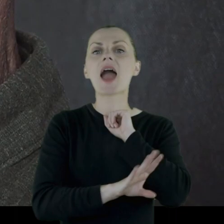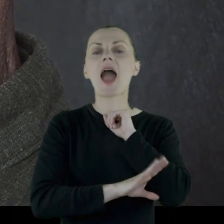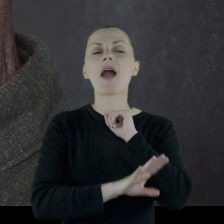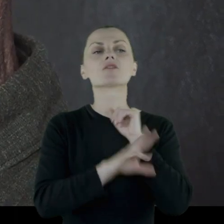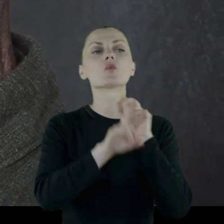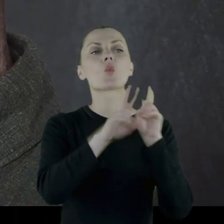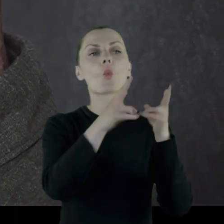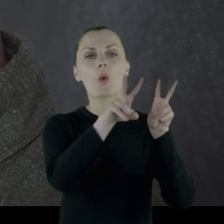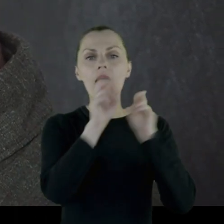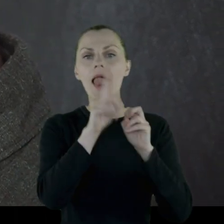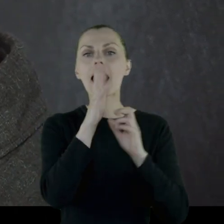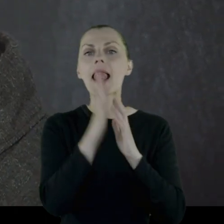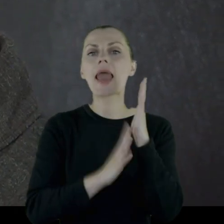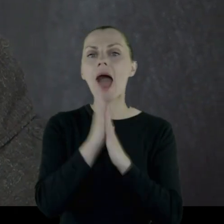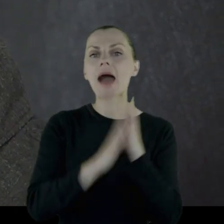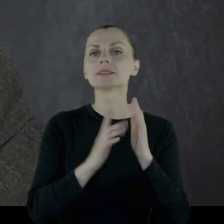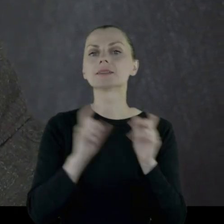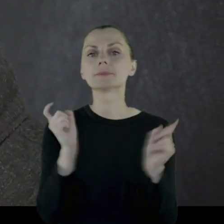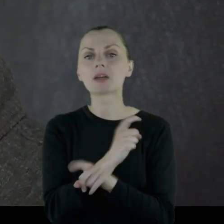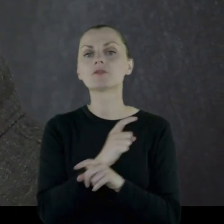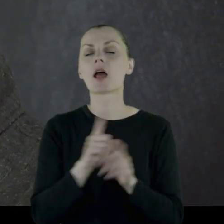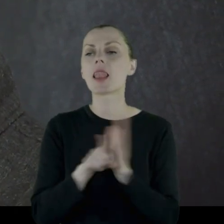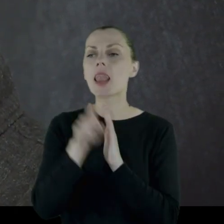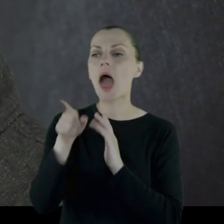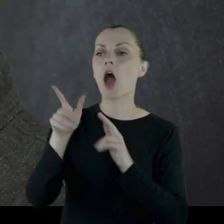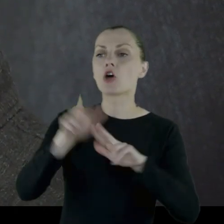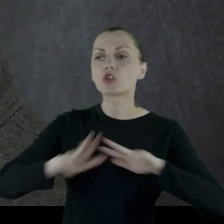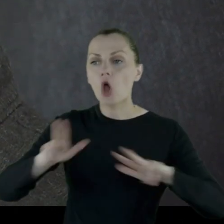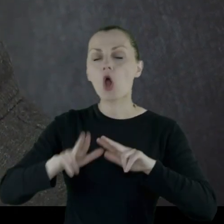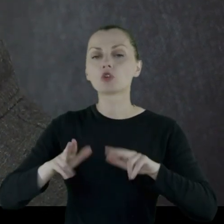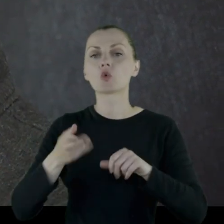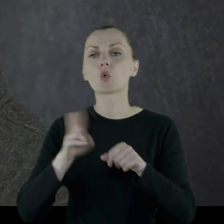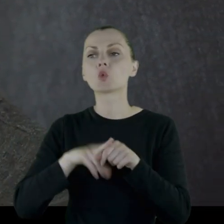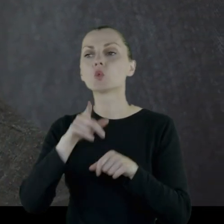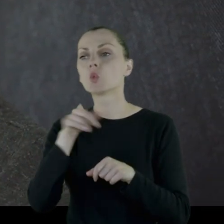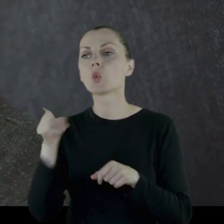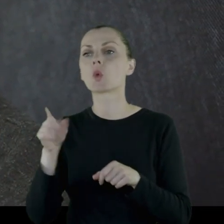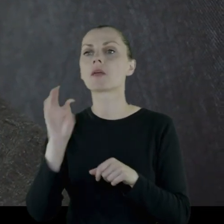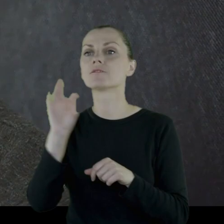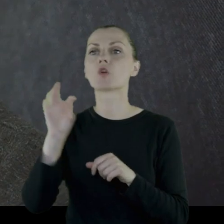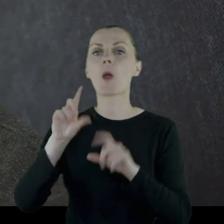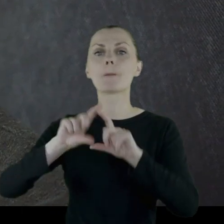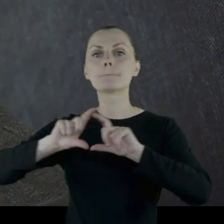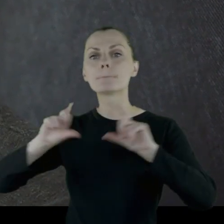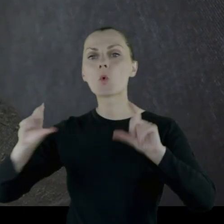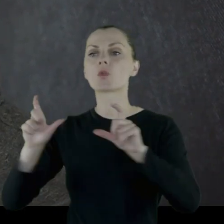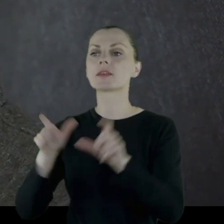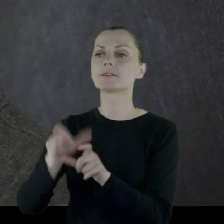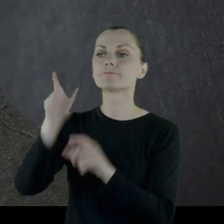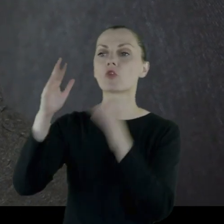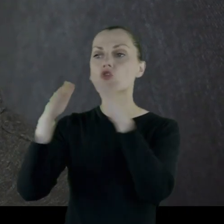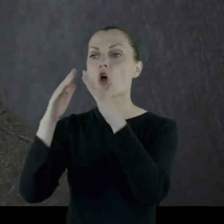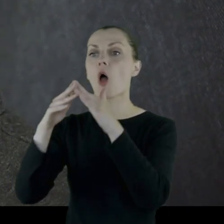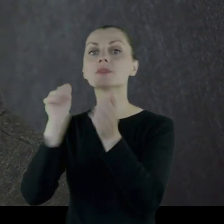drewna z lasów państwowych dla rodzin, którym budynki zostały zniszczone